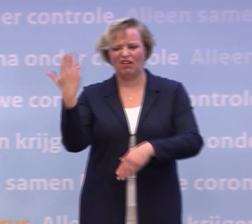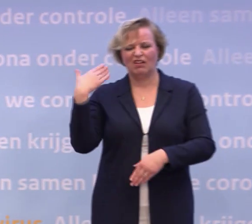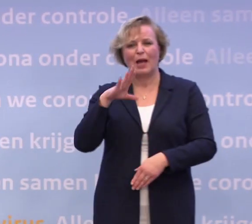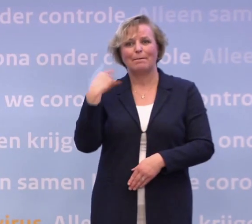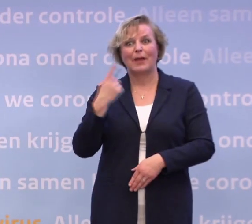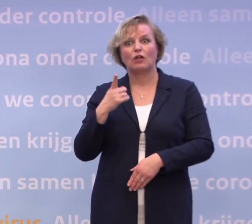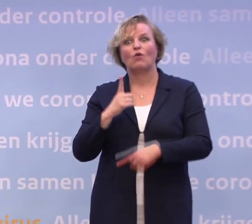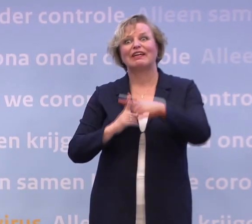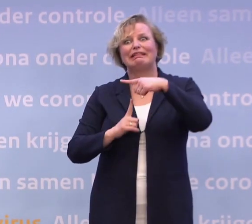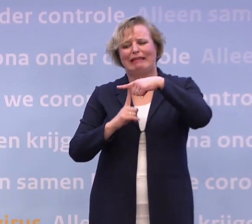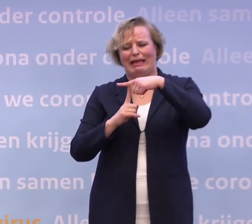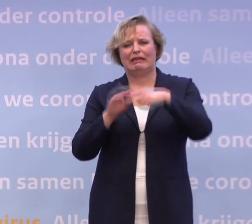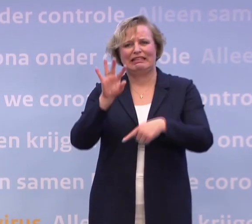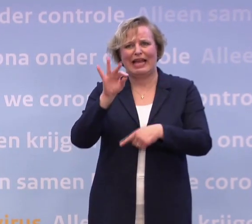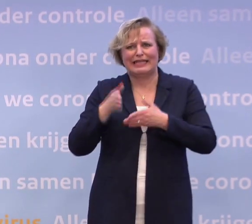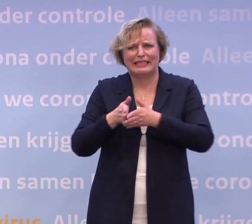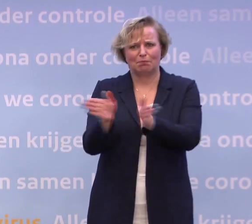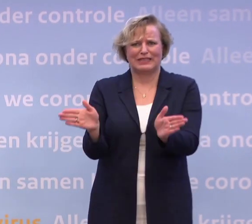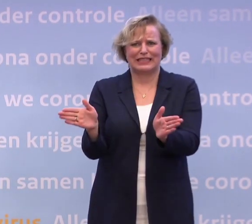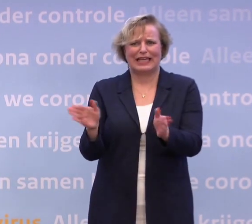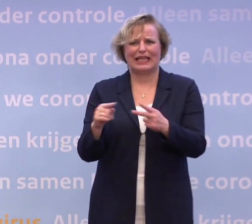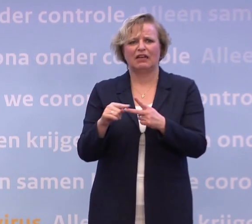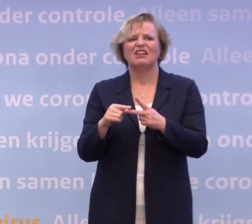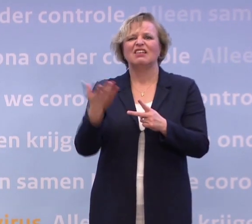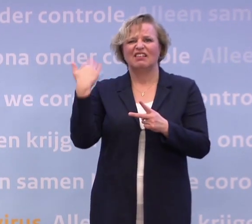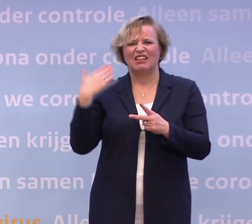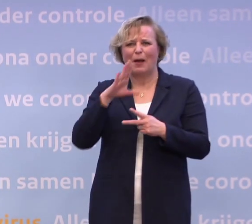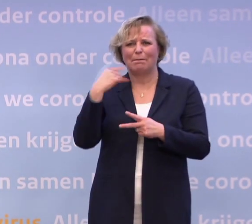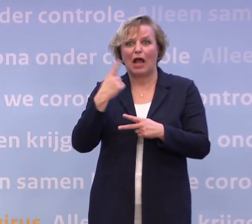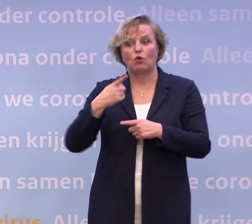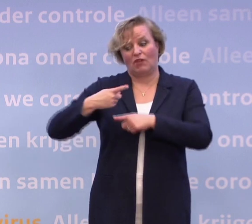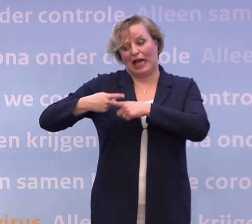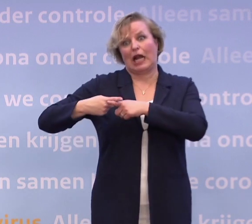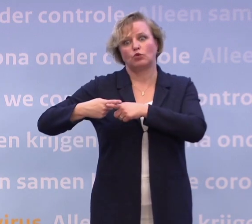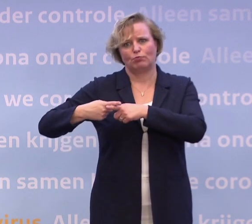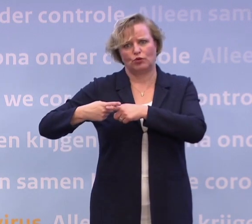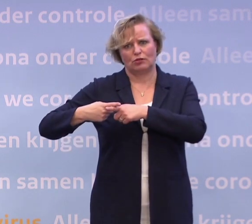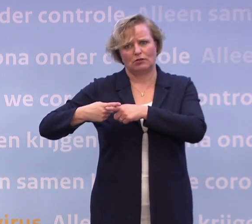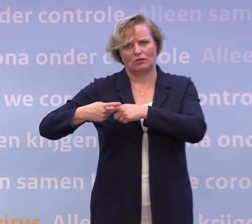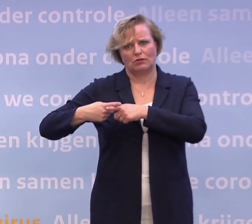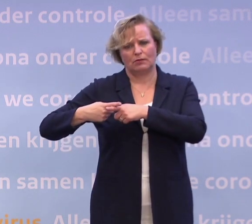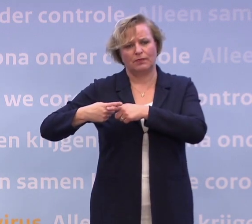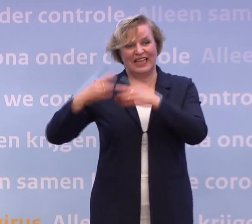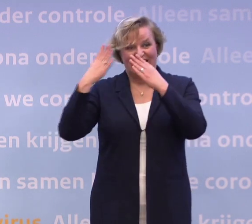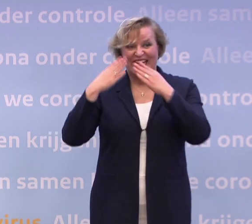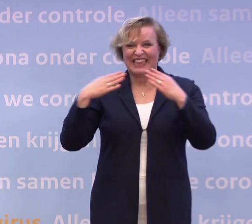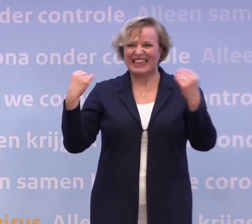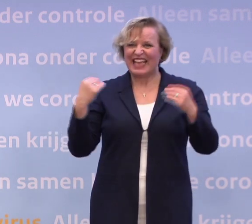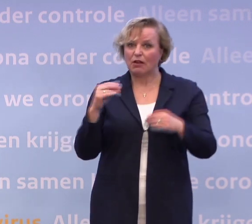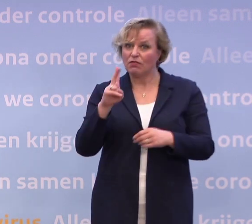Anderhalve maand geleden noemde u het hier nog: een kruispunt. Heeft Nederland anderhalve maand geleden een verkeerde afslag genomen...